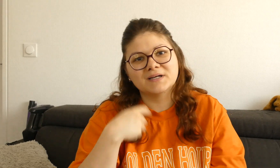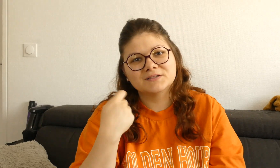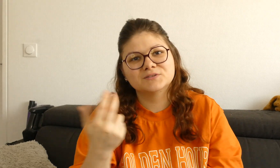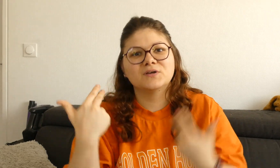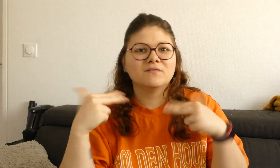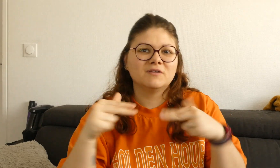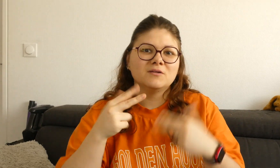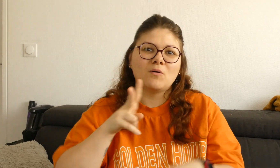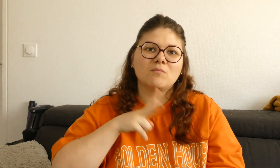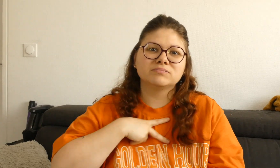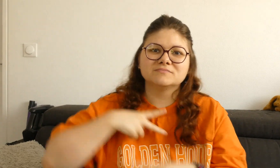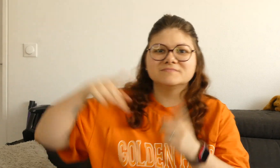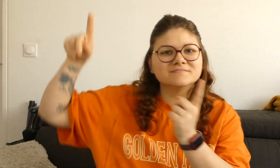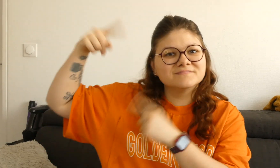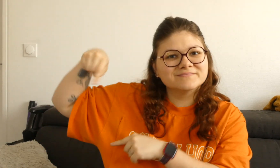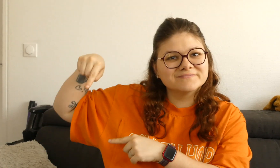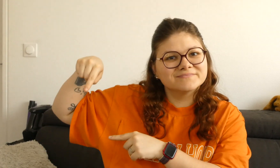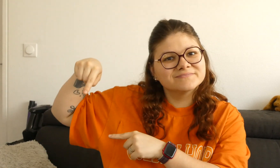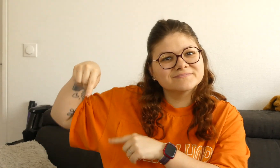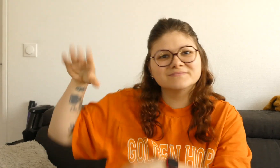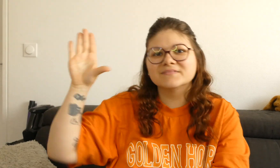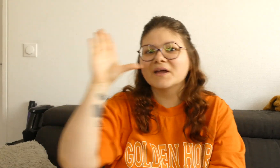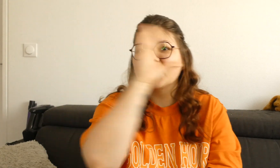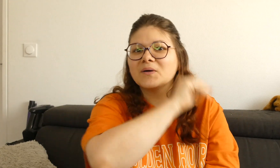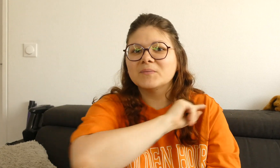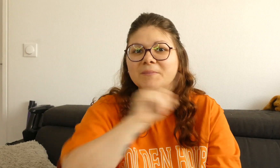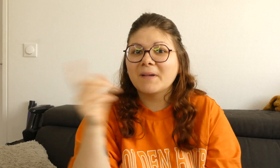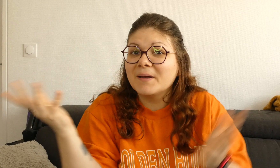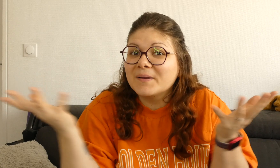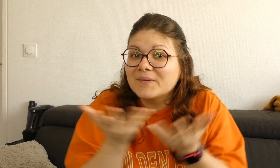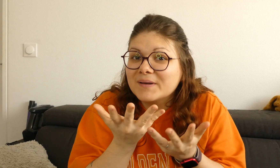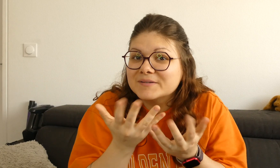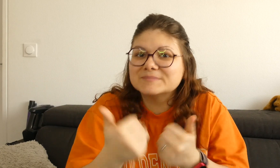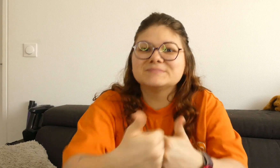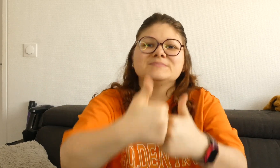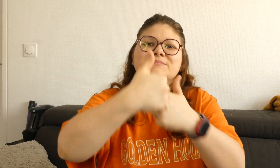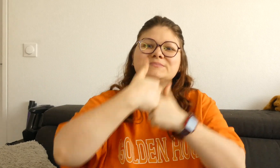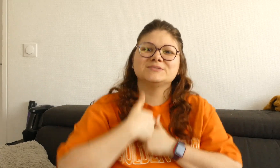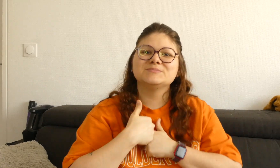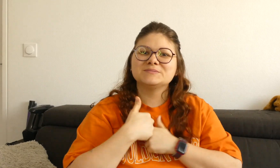il y a mes autres vidéos juste là ! Oubliez pas : abonnez-vous ! Merci !